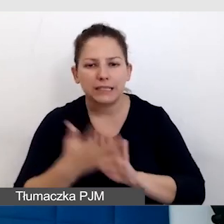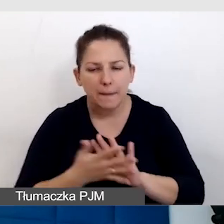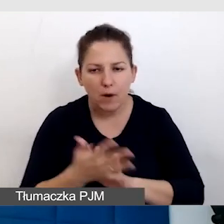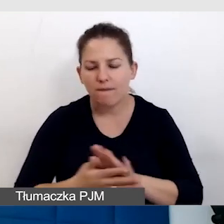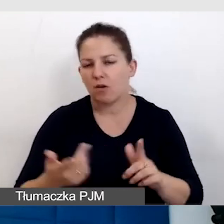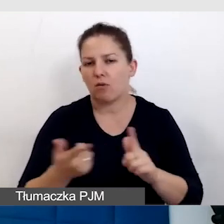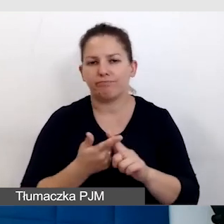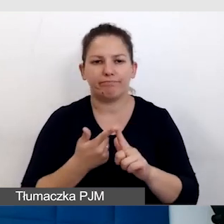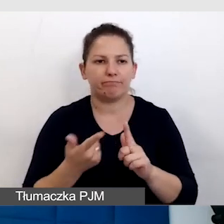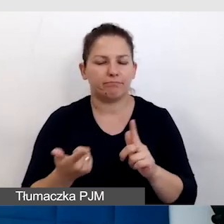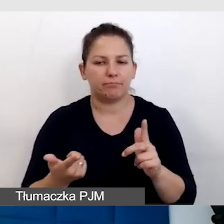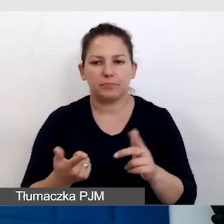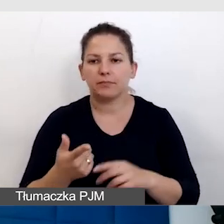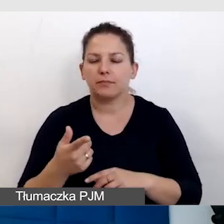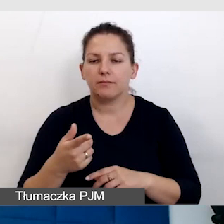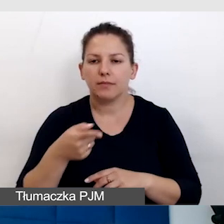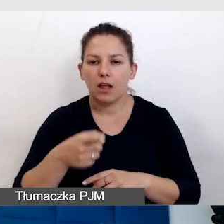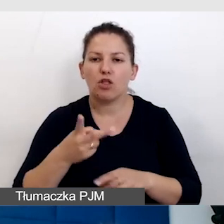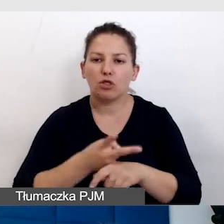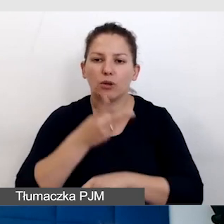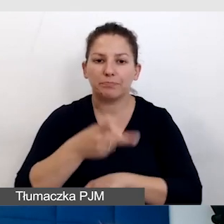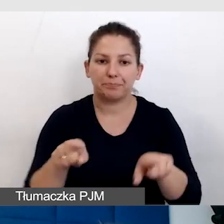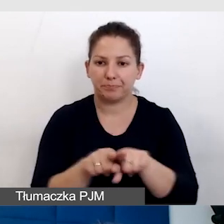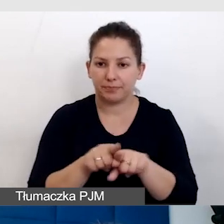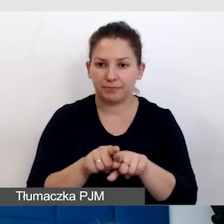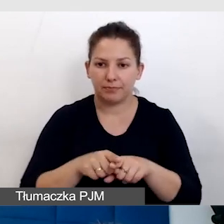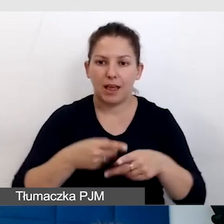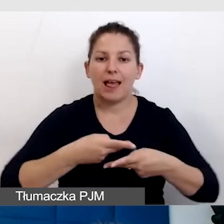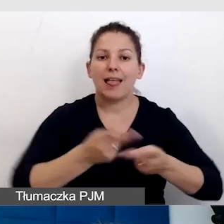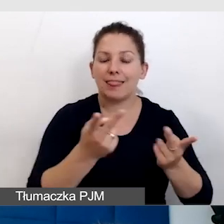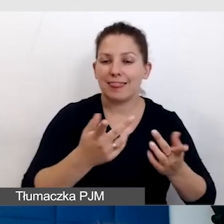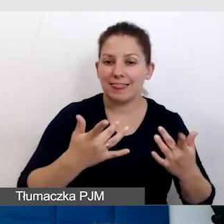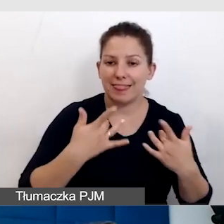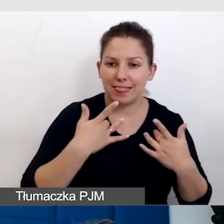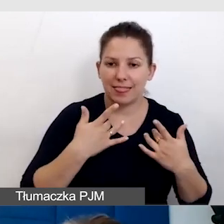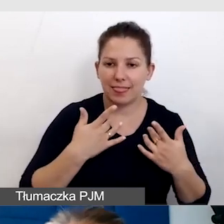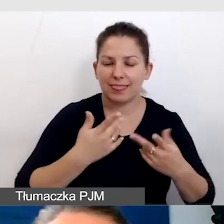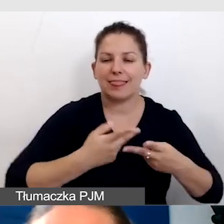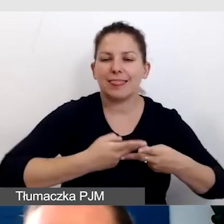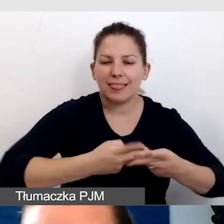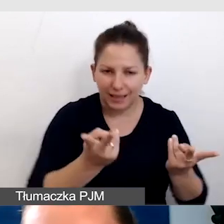były dostępne zarówno w transmisji online,